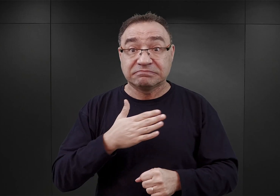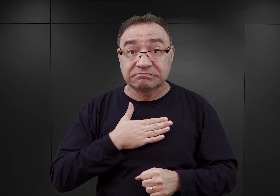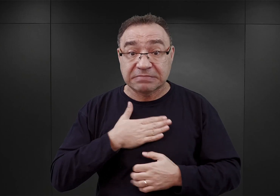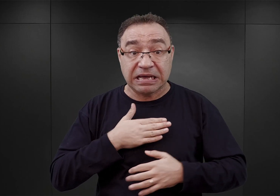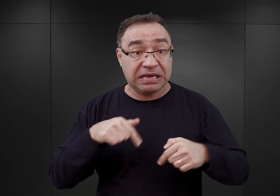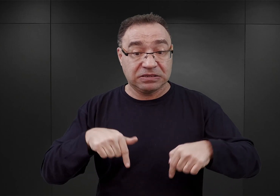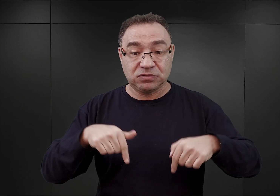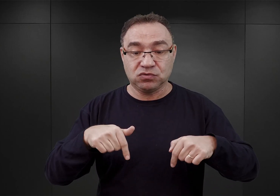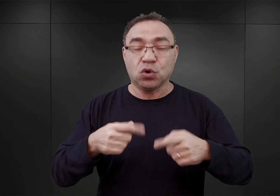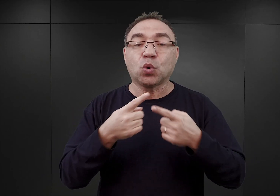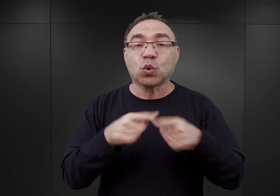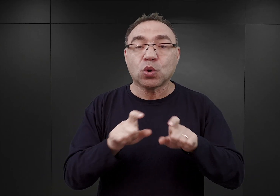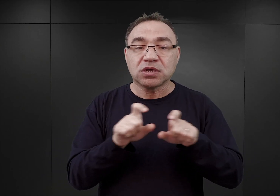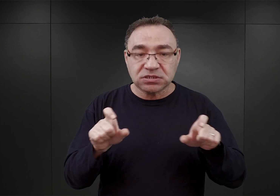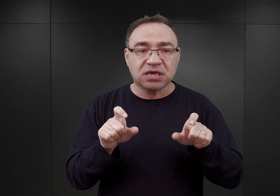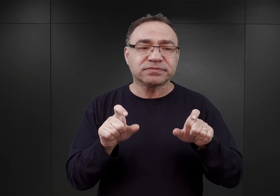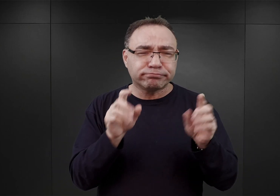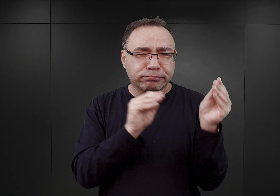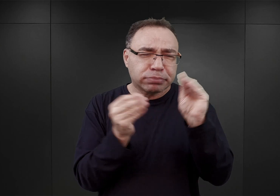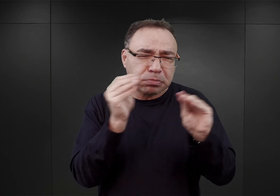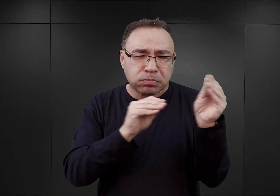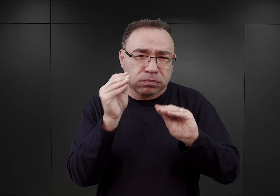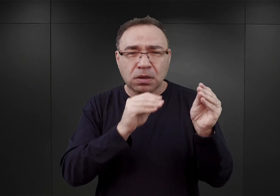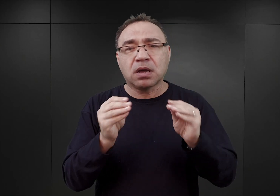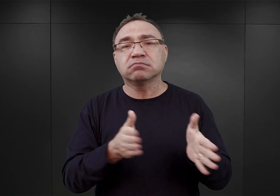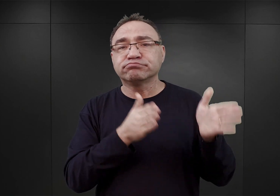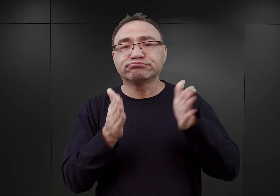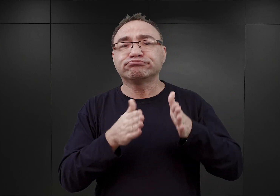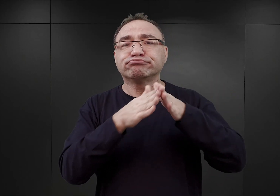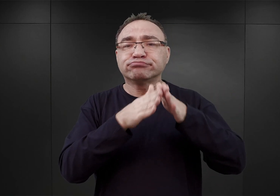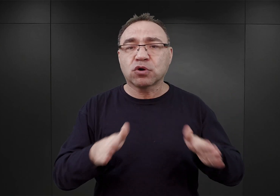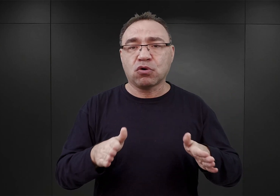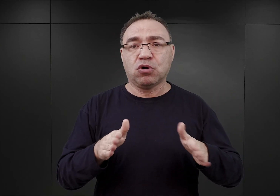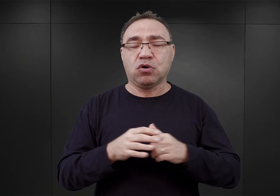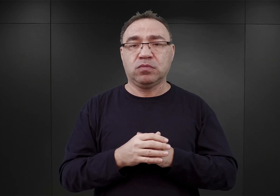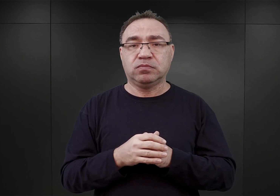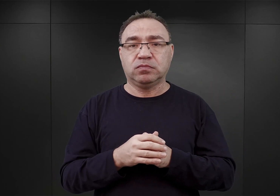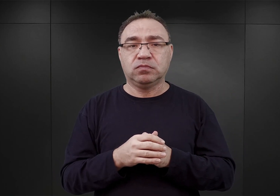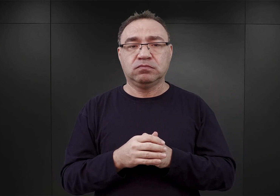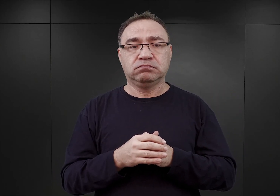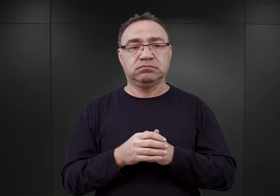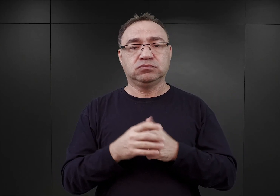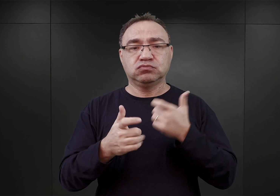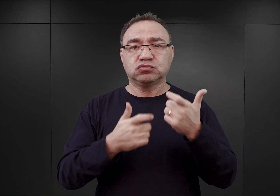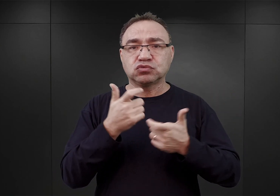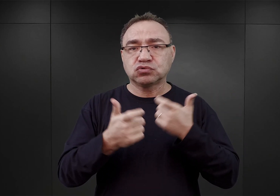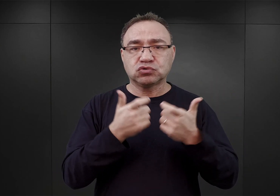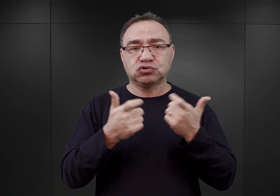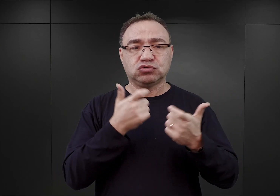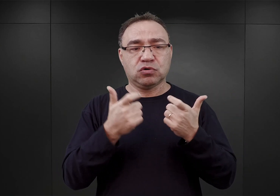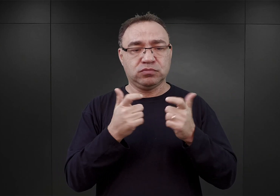w krótkim czasie zaadaptować na potrzeb obozu koncentracyjnego. Otoczyć znacznie krótszym ogrodzeniem